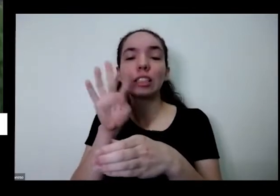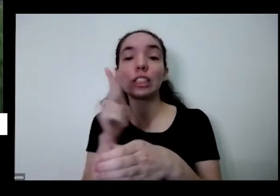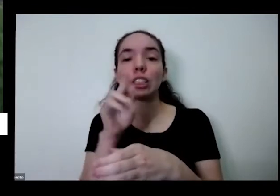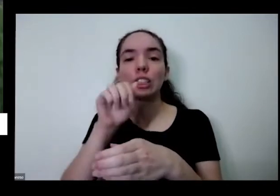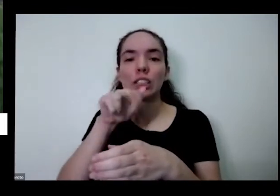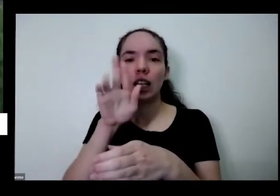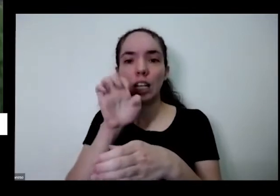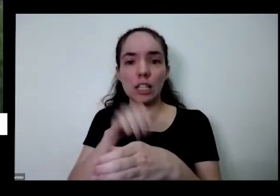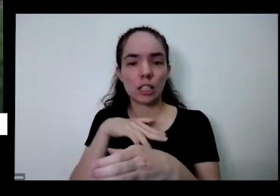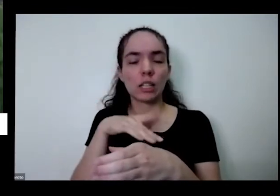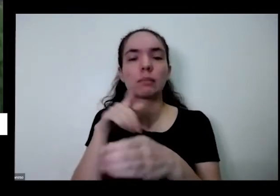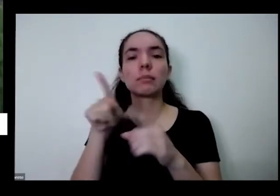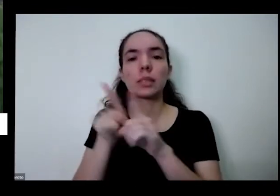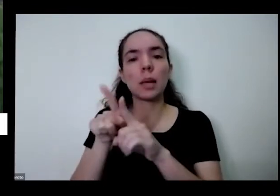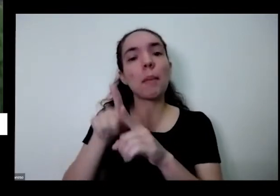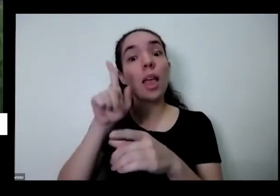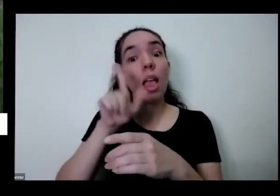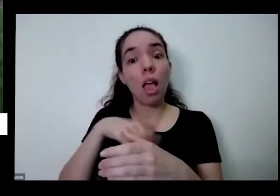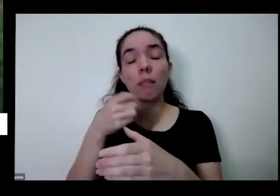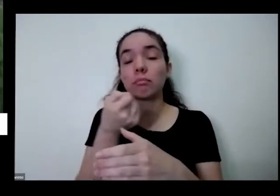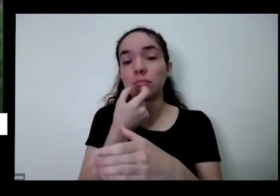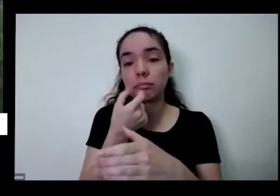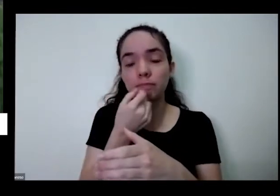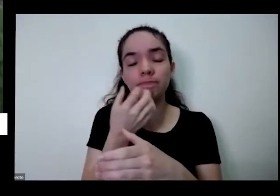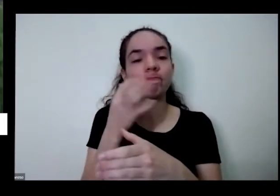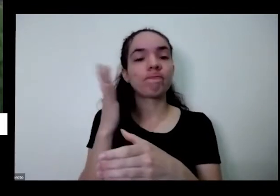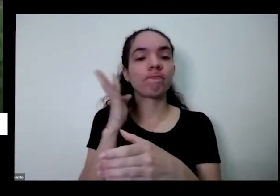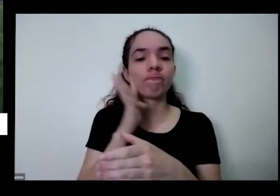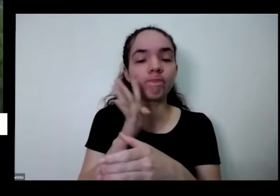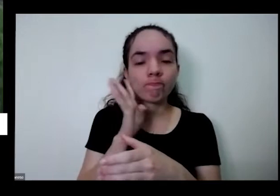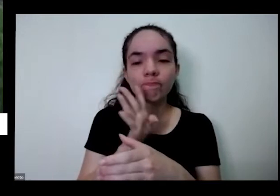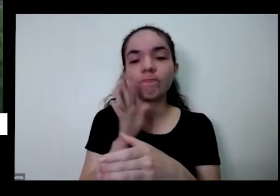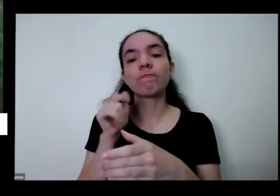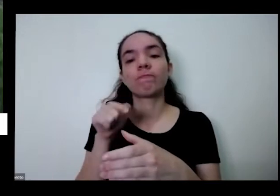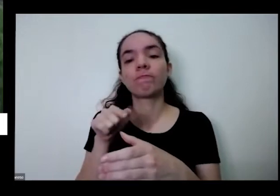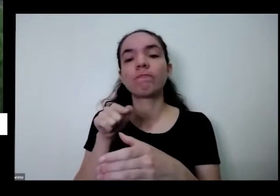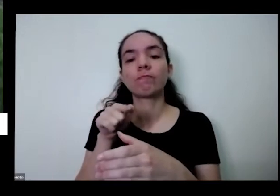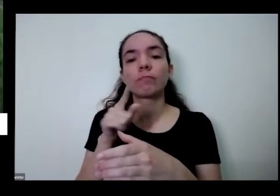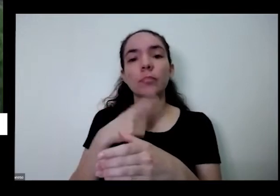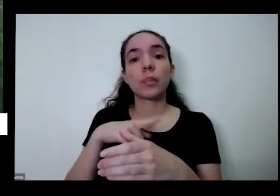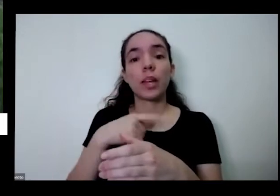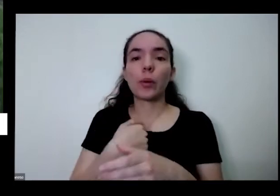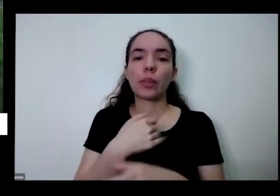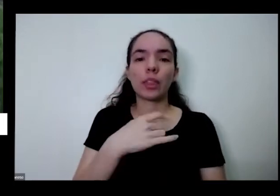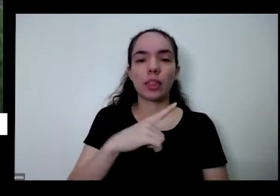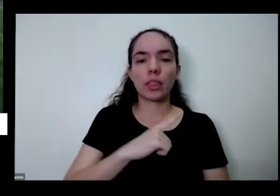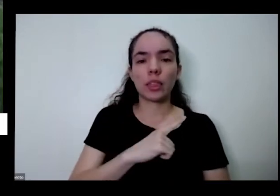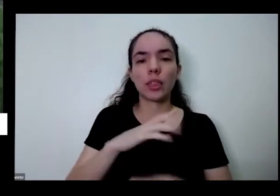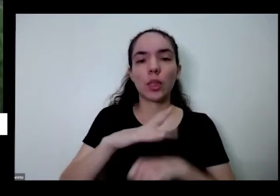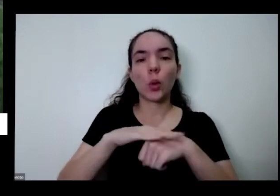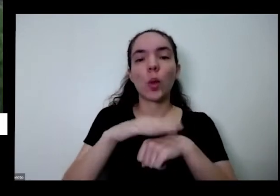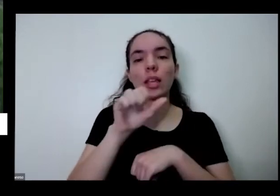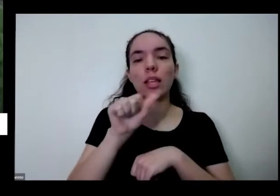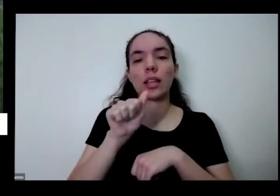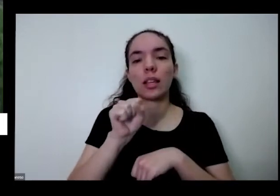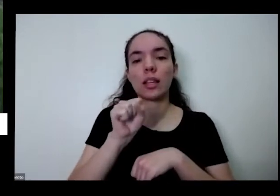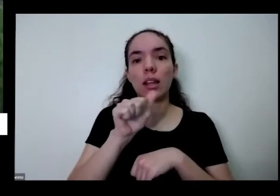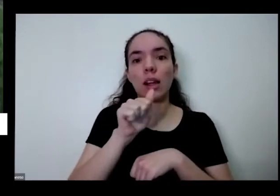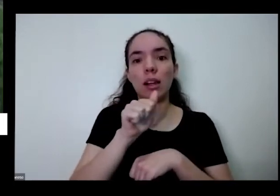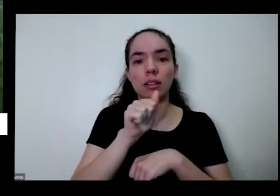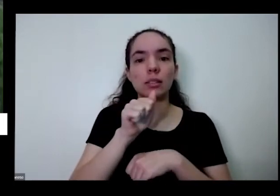uma planta medicinal muito bacana eu mesmo sou eu tenho asma ó e aqui eu voltei duas dois remédios